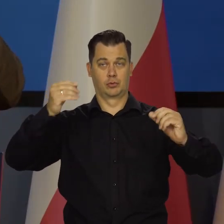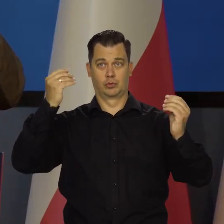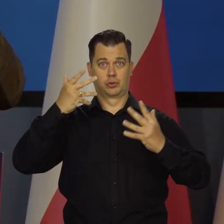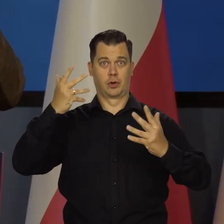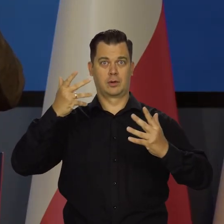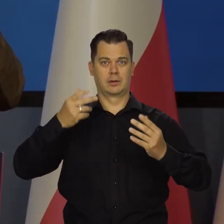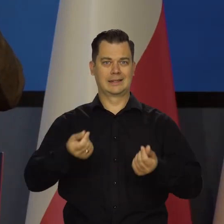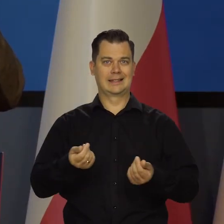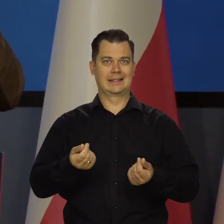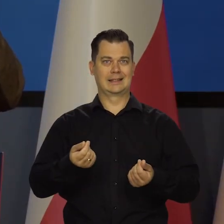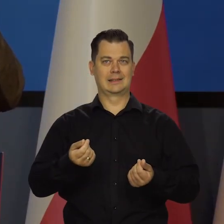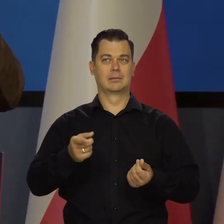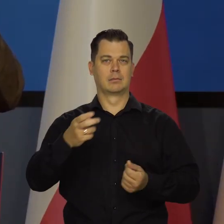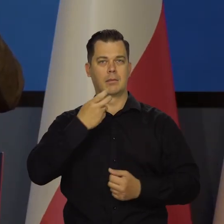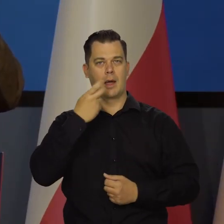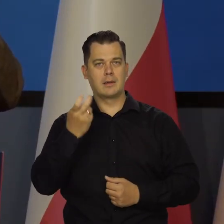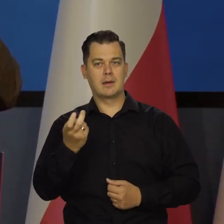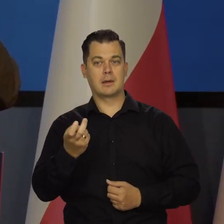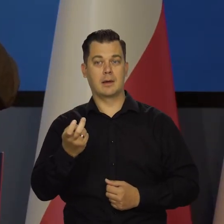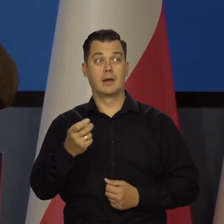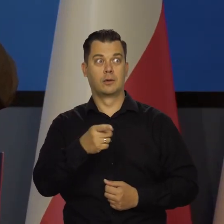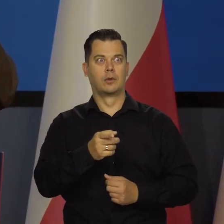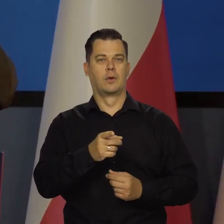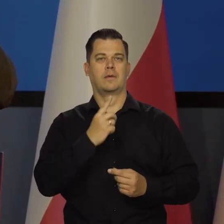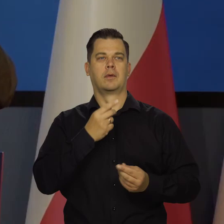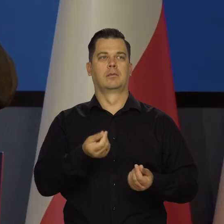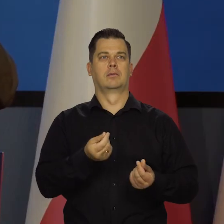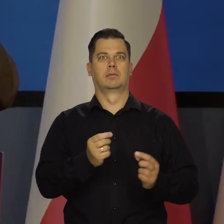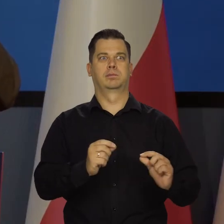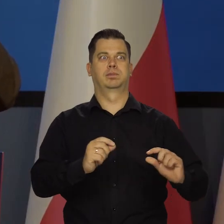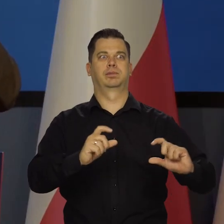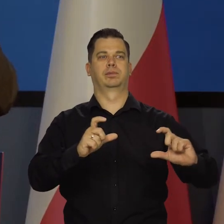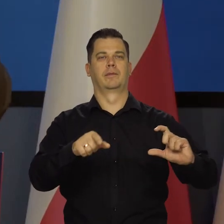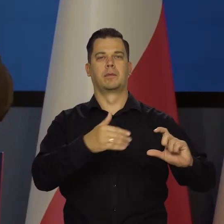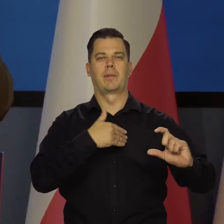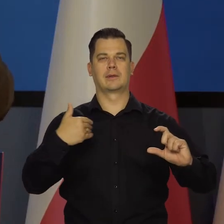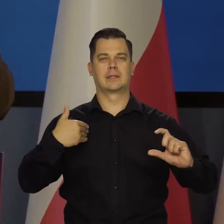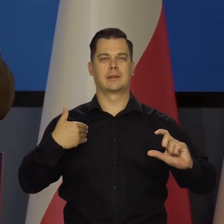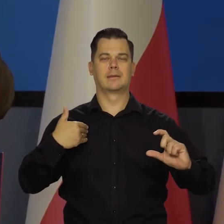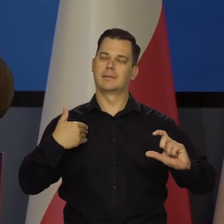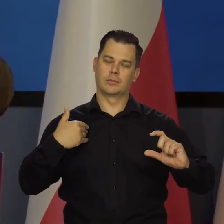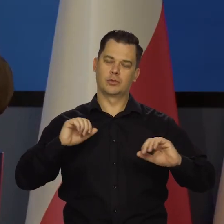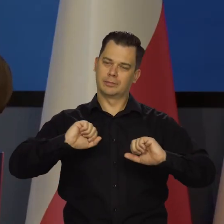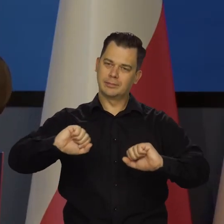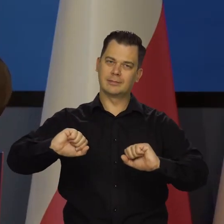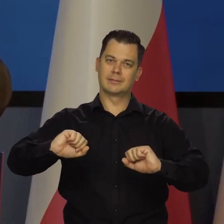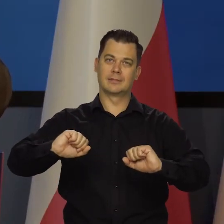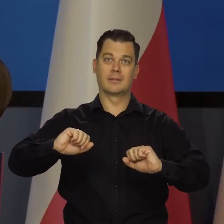np. wzrostu cen surowców energetycznych nie przeniosły się na jakieś wewnętrzne mechanizmy, jak spirala, żeby nie powstała